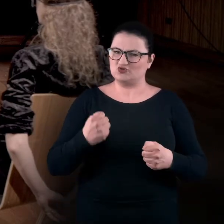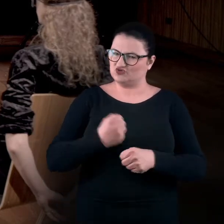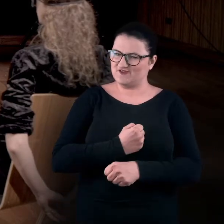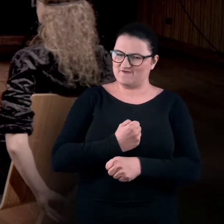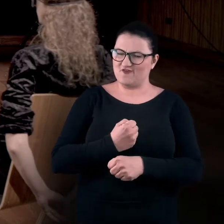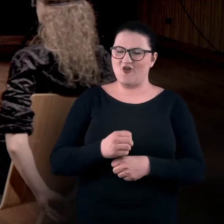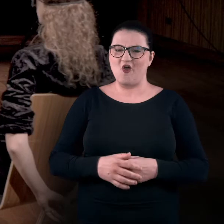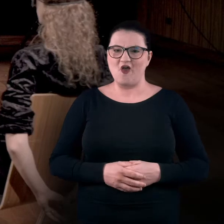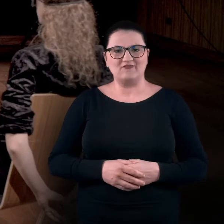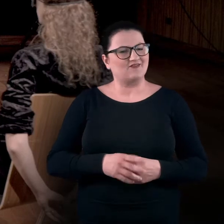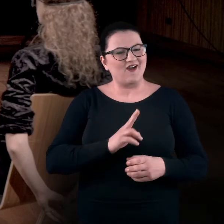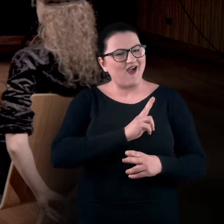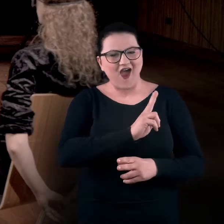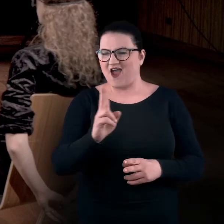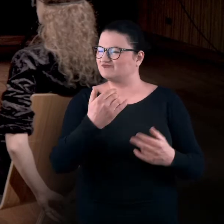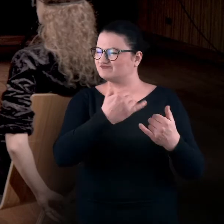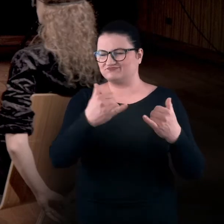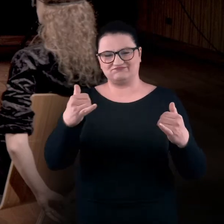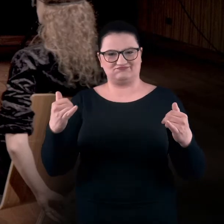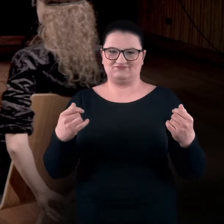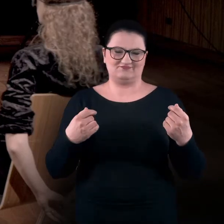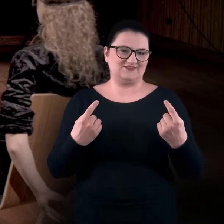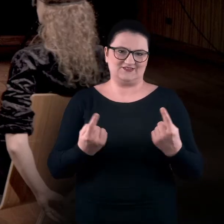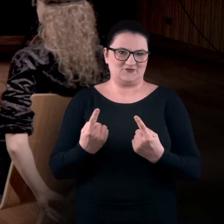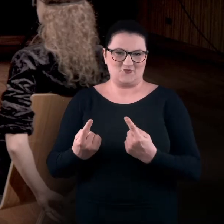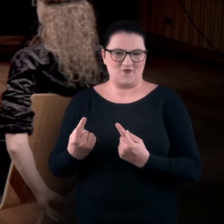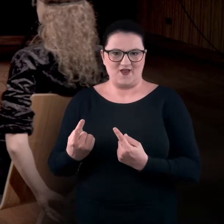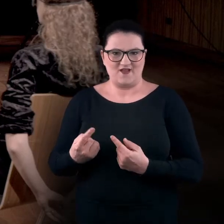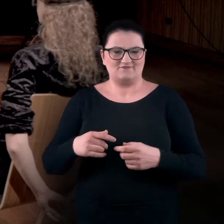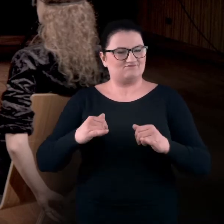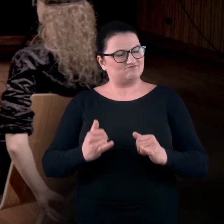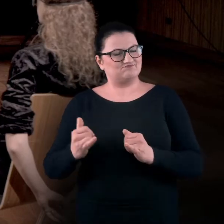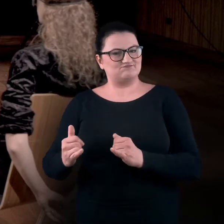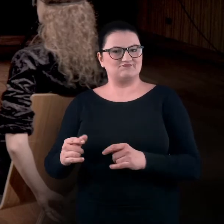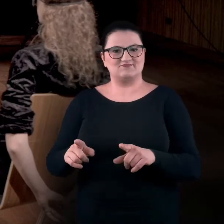więc każdy ma swoją inną zwyczajową pozycję i zakresy ruchów są dosyć stałe.